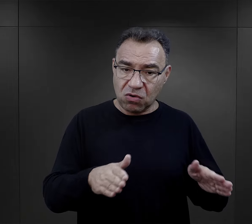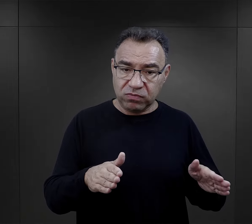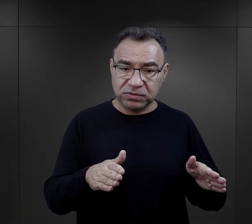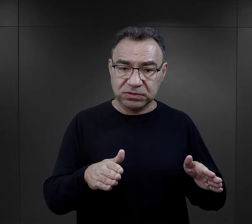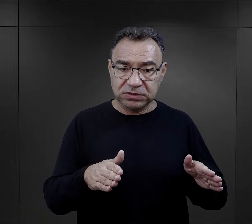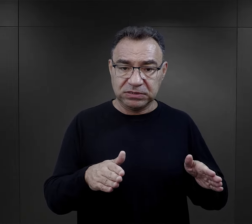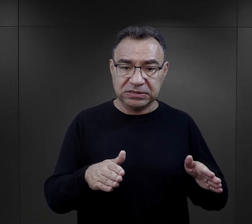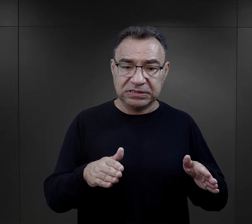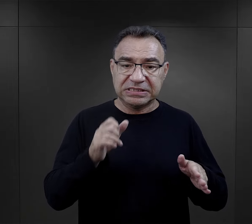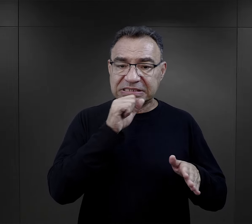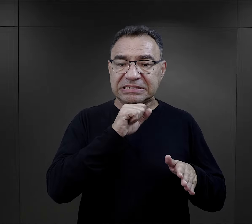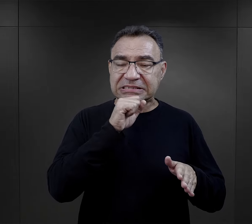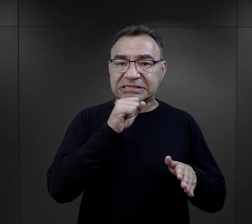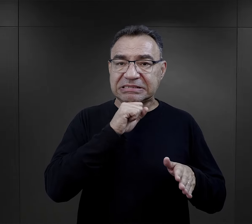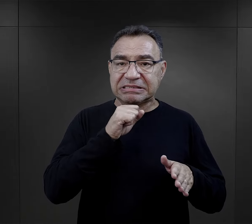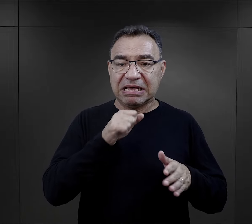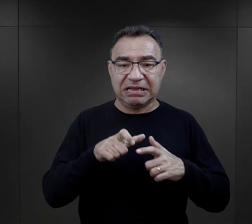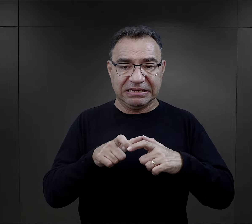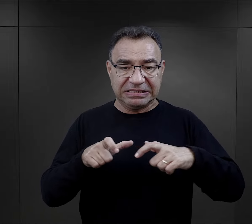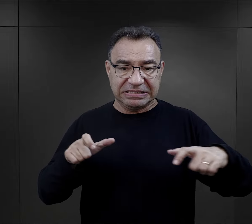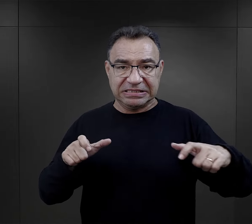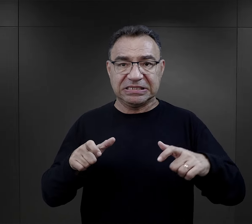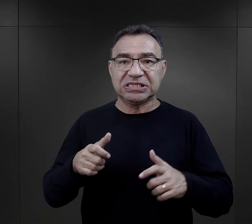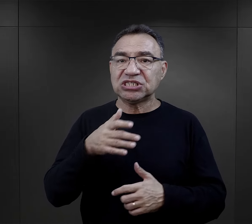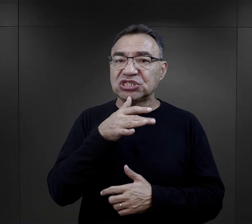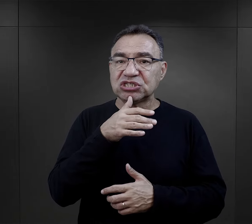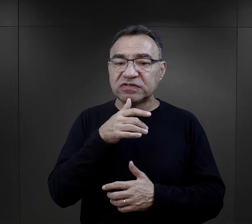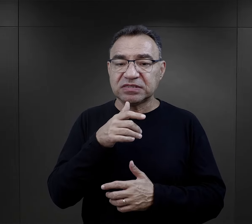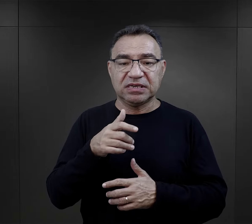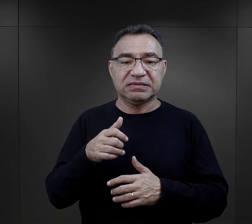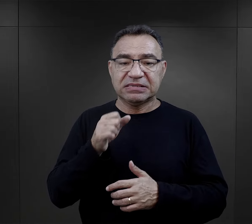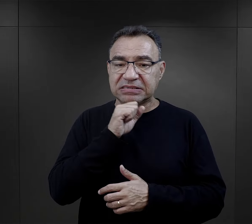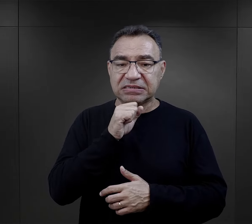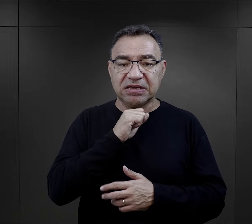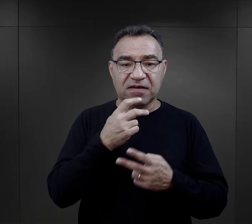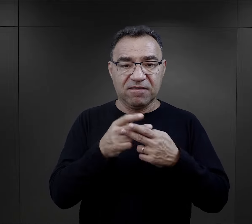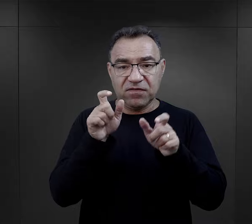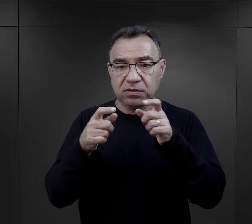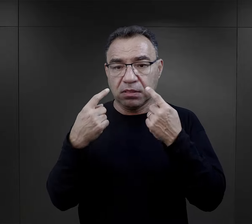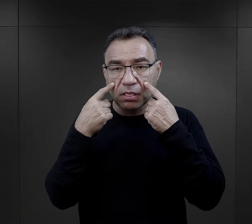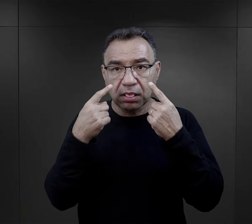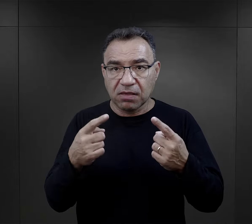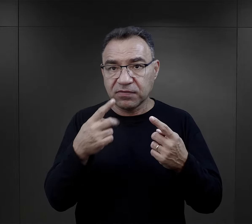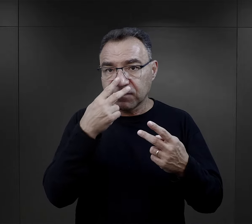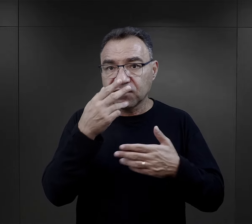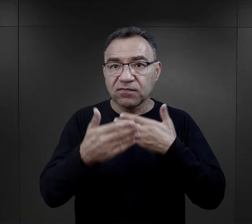na tzw. starej rampie żydowskiej, więc więźniowie nie widzieli przebiegu,